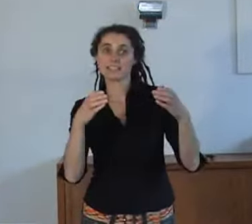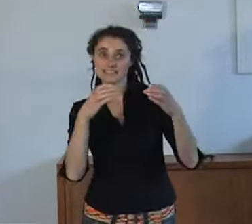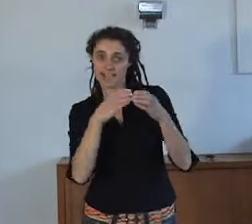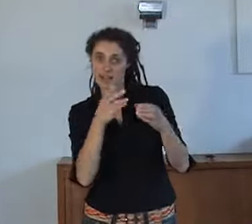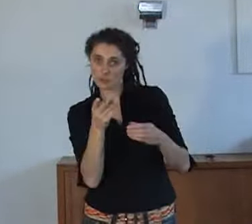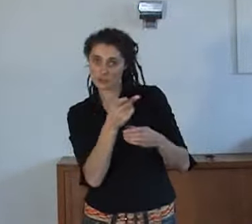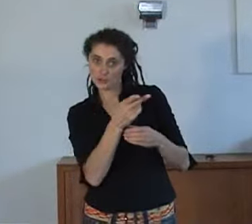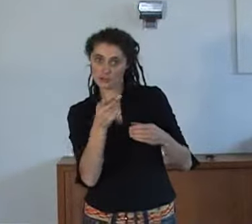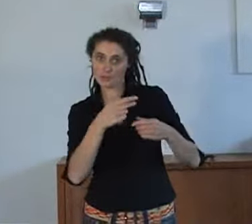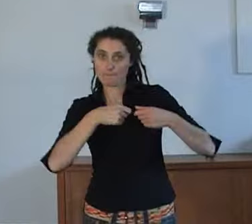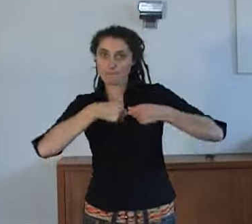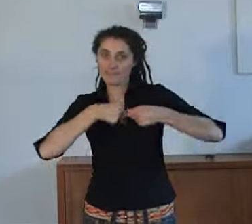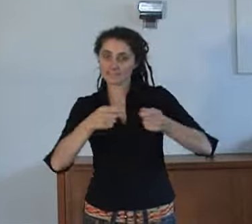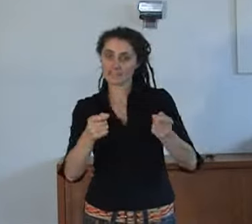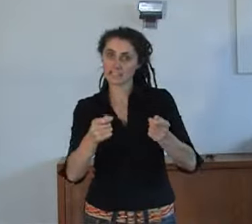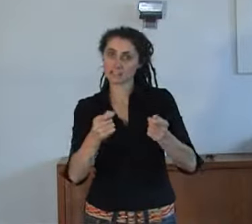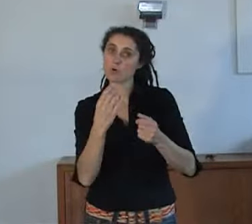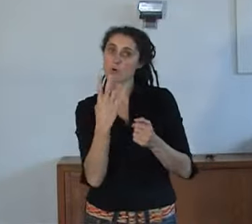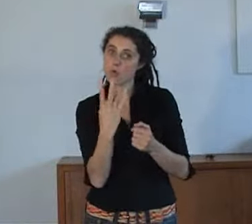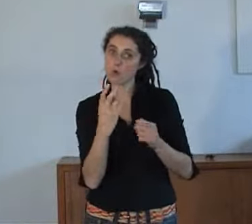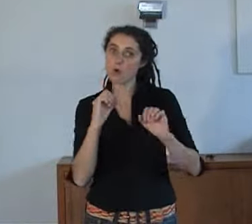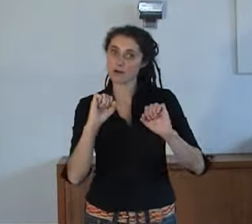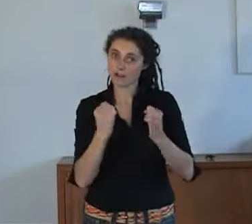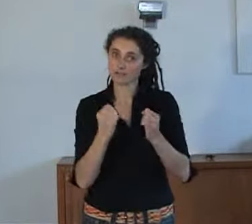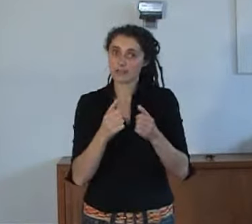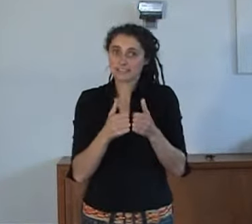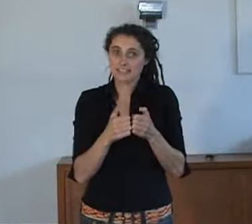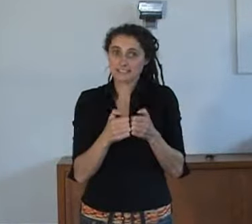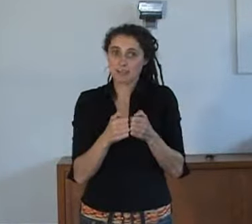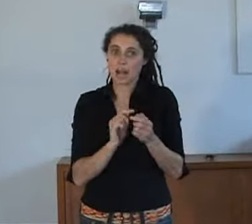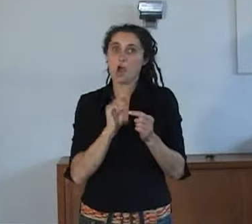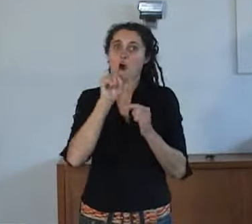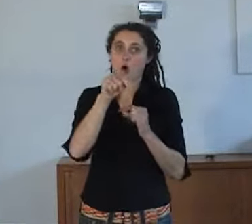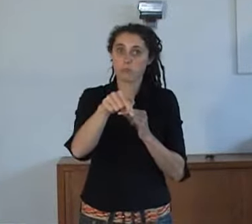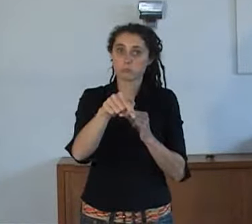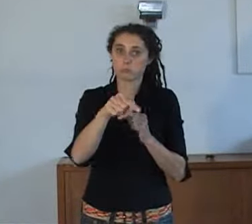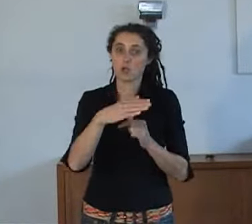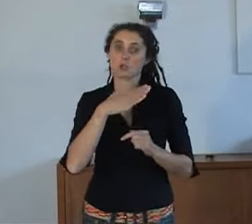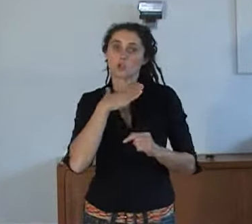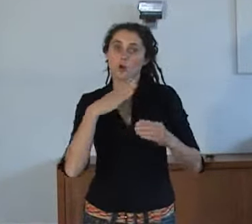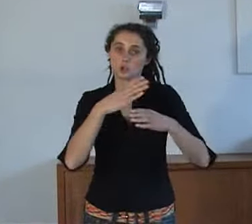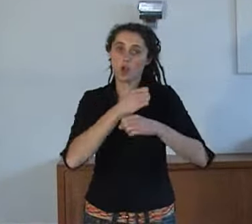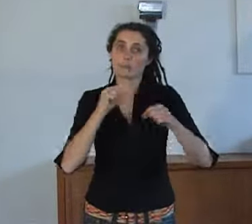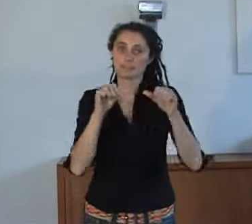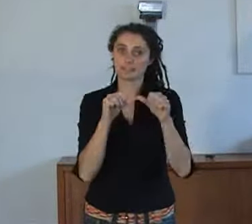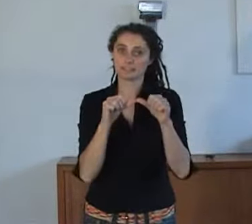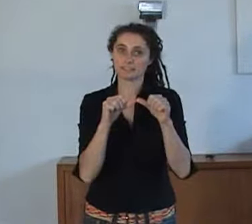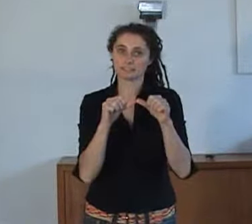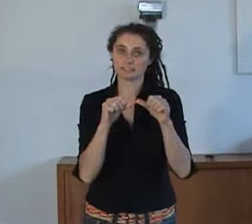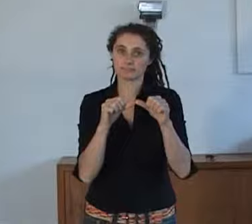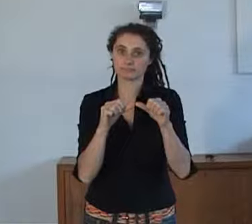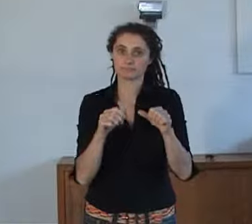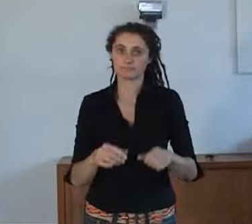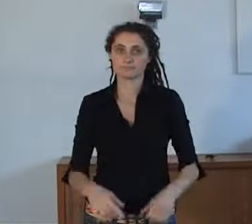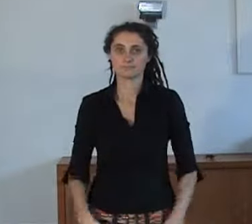Samen hebben ze een presentatie gegeven over hoe mensen de noodhulpdiensten (112) kunnen bereiken met een teksttelefoon.